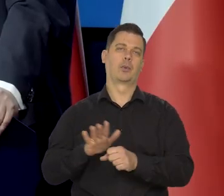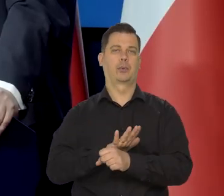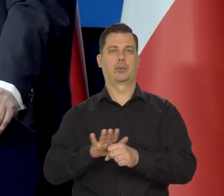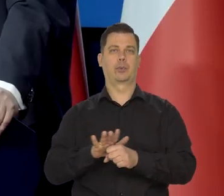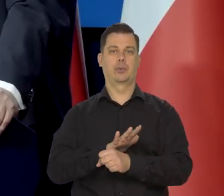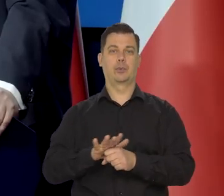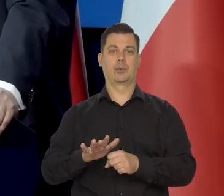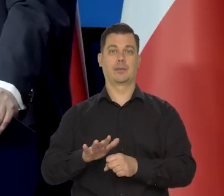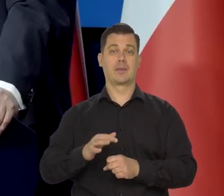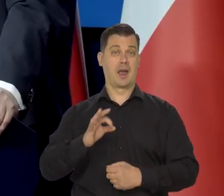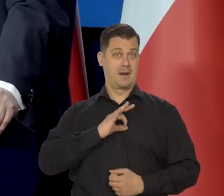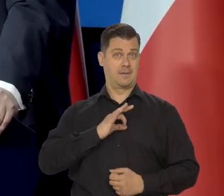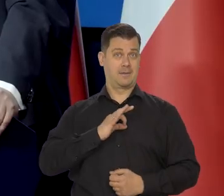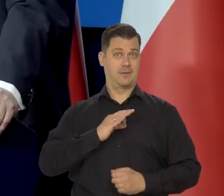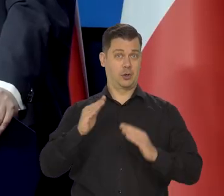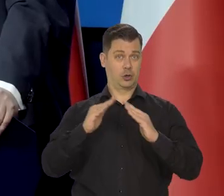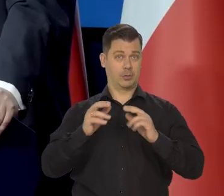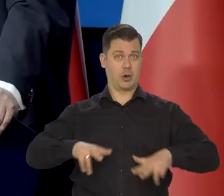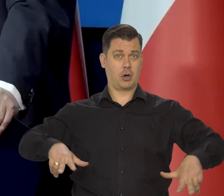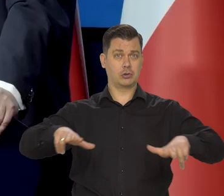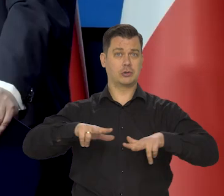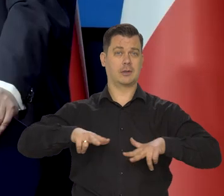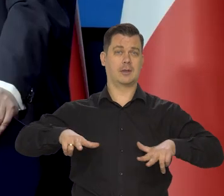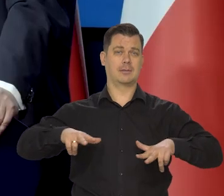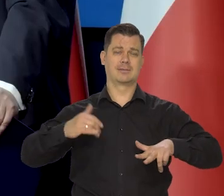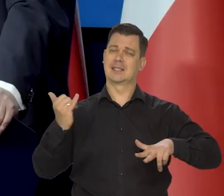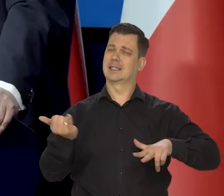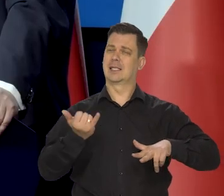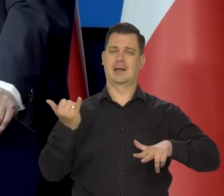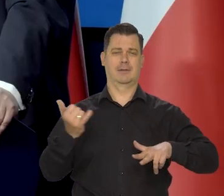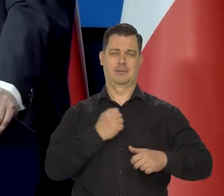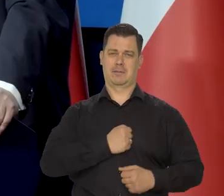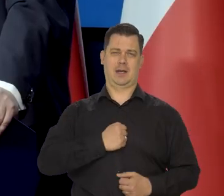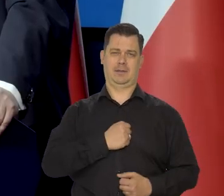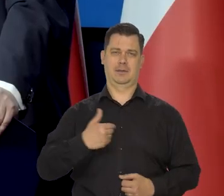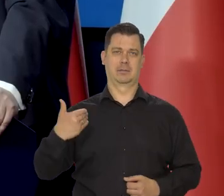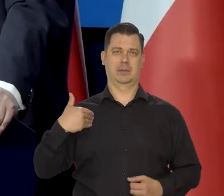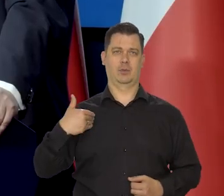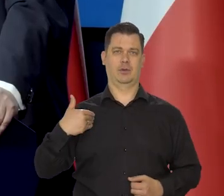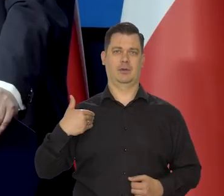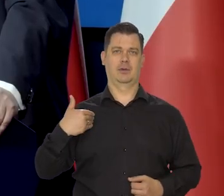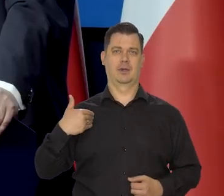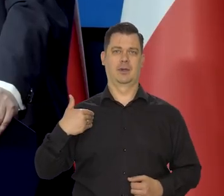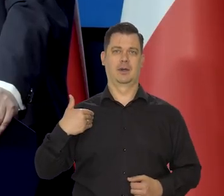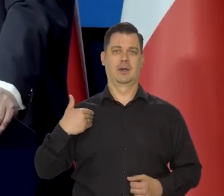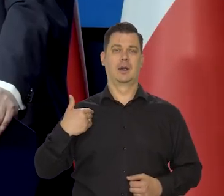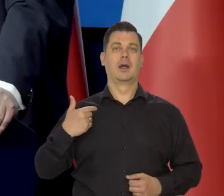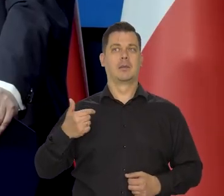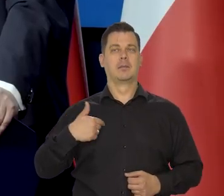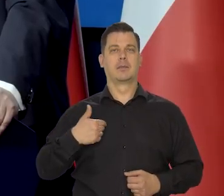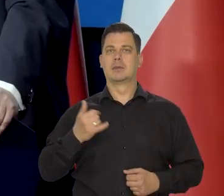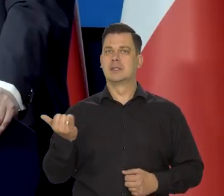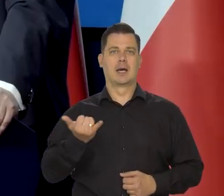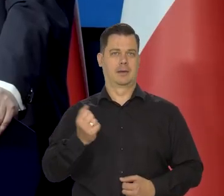Natomiast u mnie w domu rodzinnym, no zawsze rodzina się martwiła tym, jak już byłem większy - to wszyscy no, że byliśmy zapożyczeni.